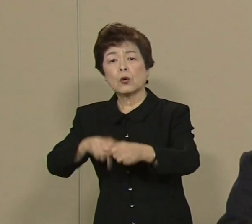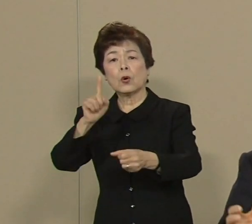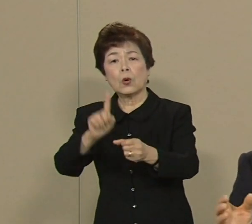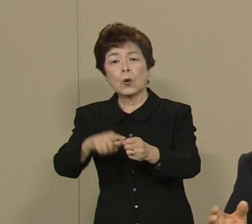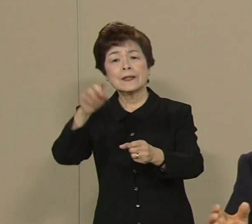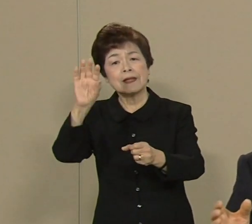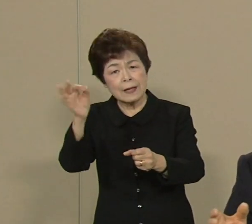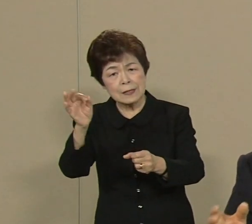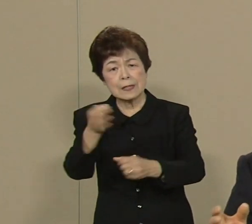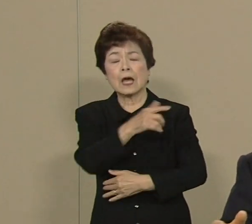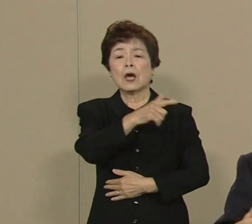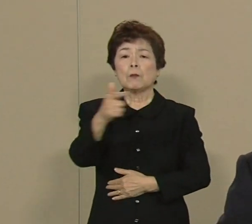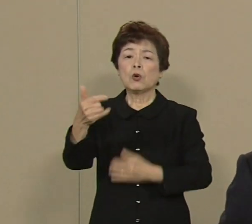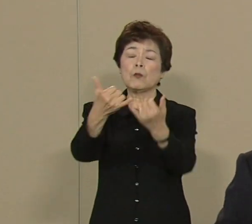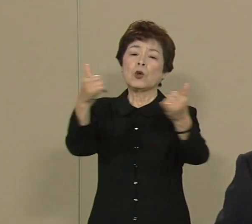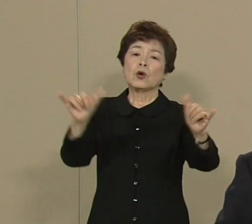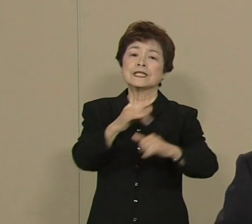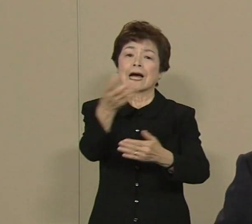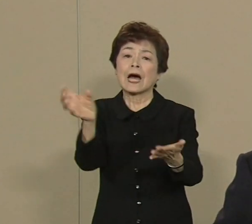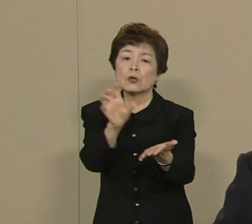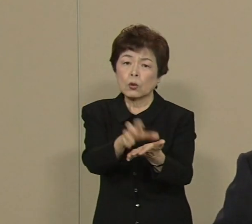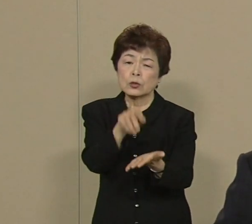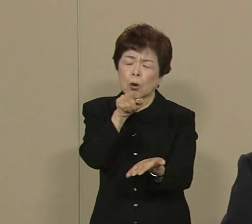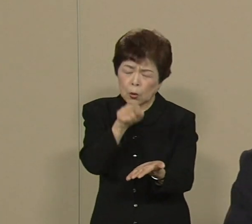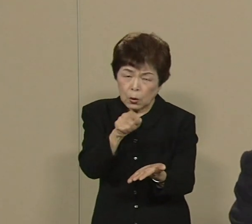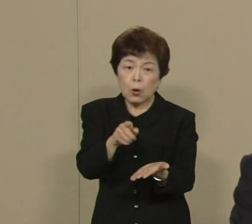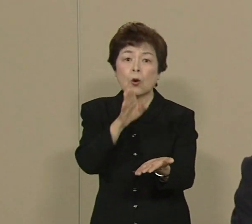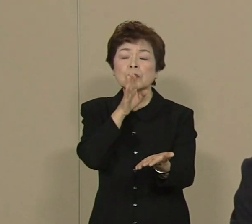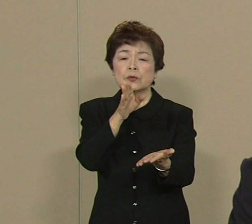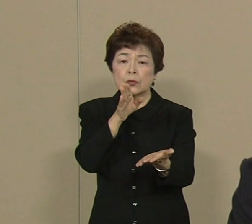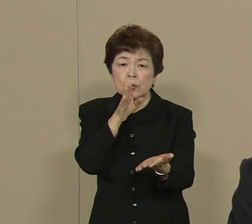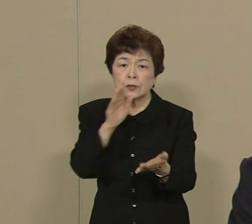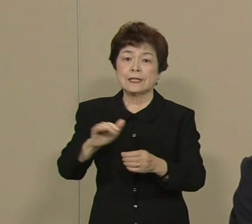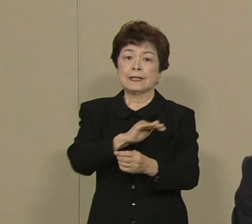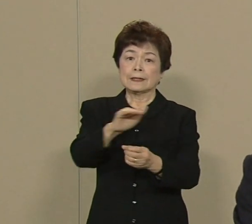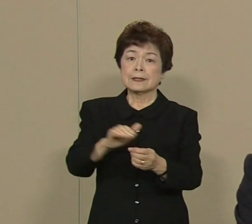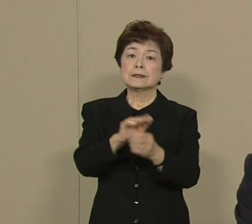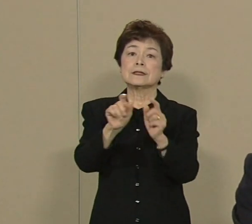こういう社会保障は本当に 私たちに身近な問題なんです